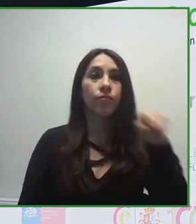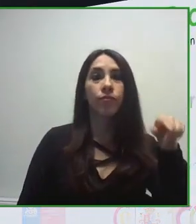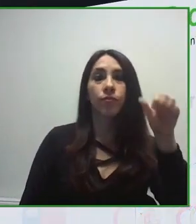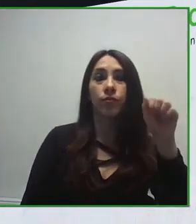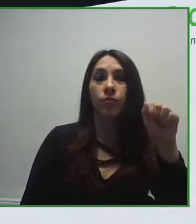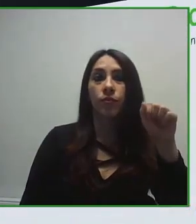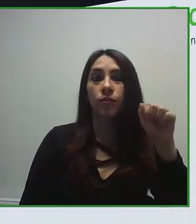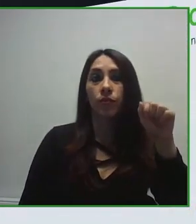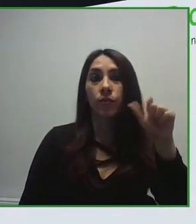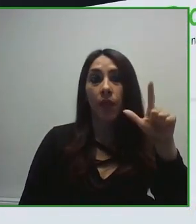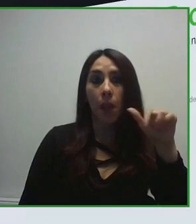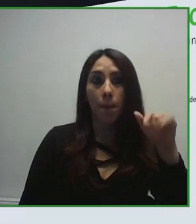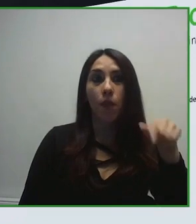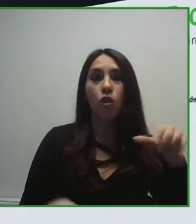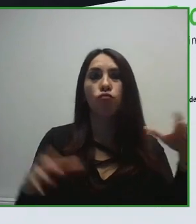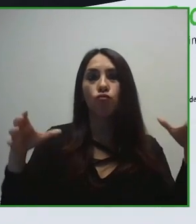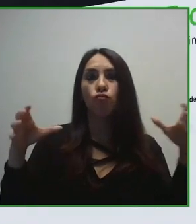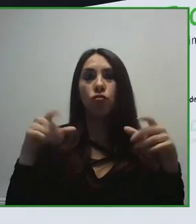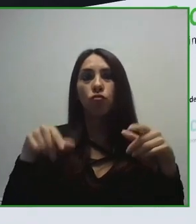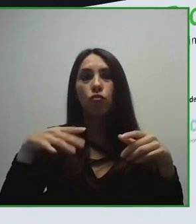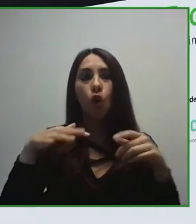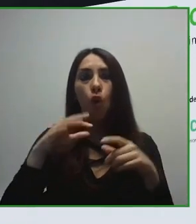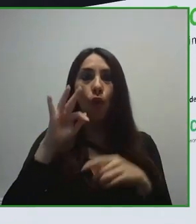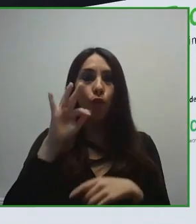en las personas con discapacidad.